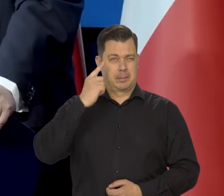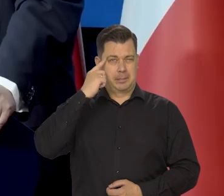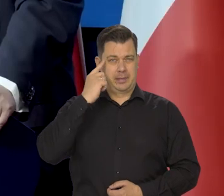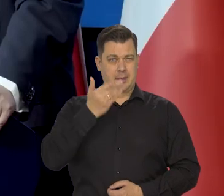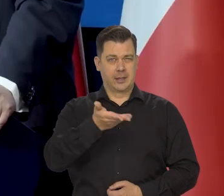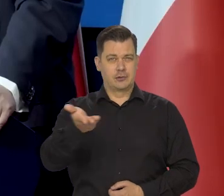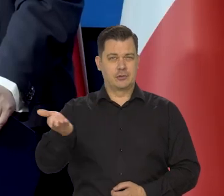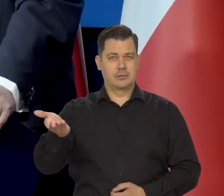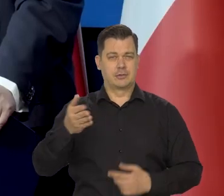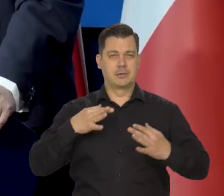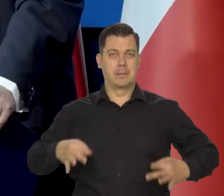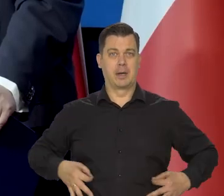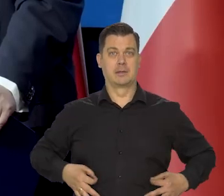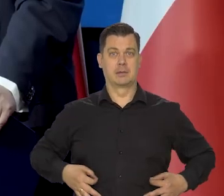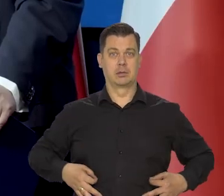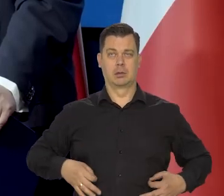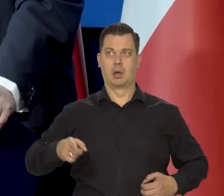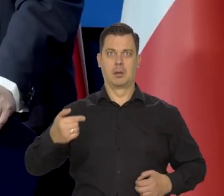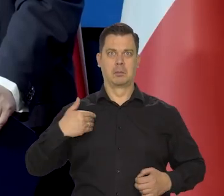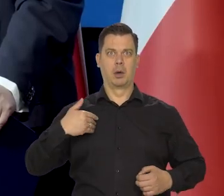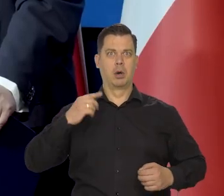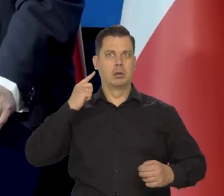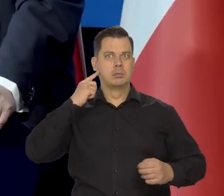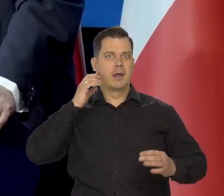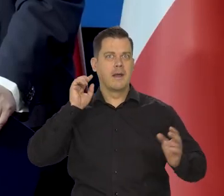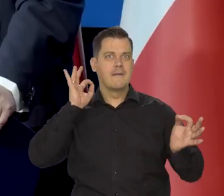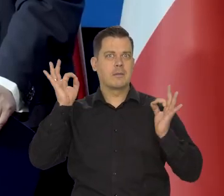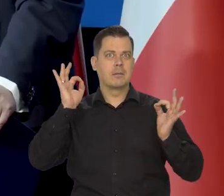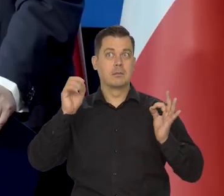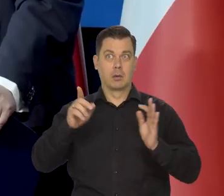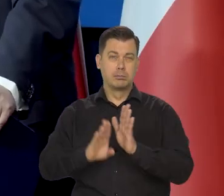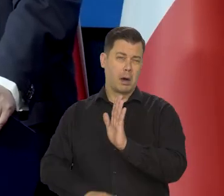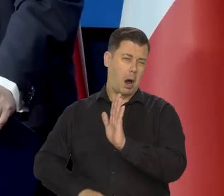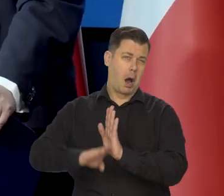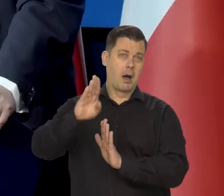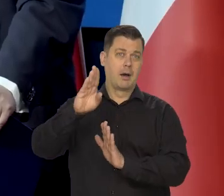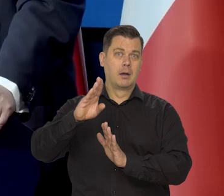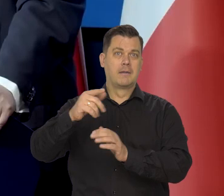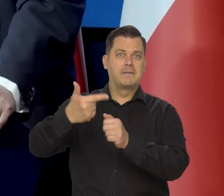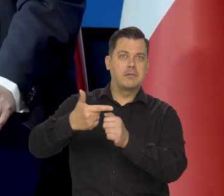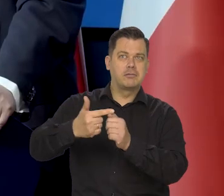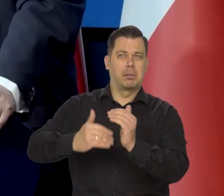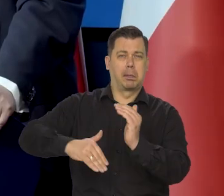Pamiętają państwo, że grożono powszechnie, że inflacja będzie kilkadziesiąt procent wynosiła.